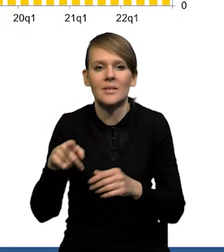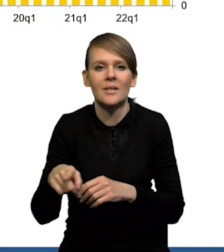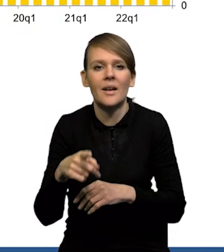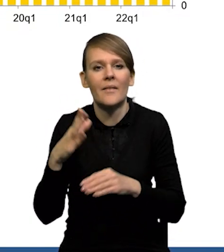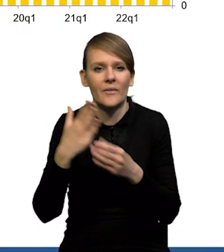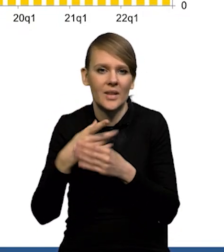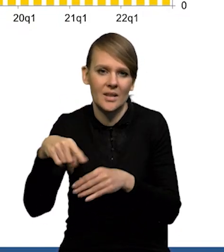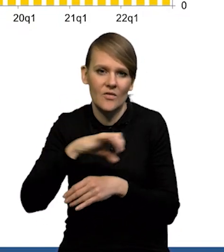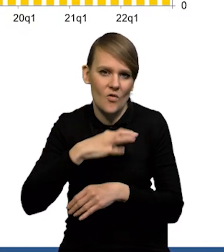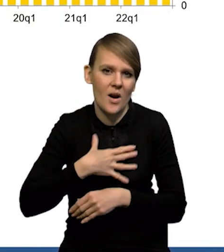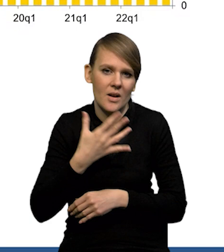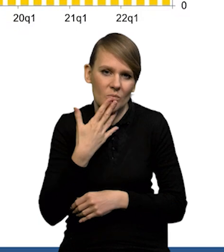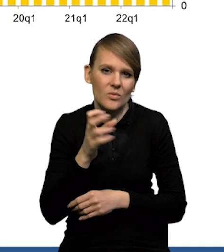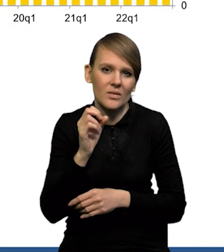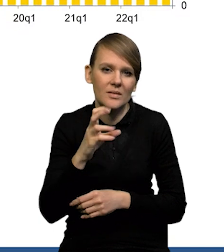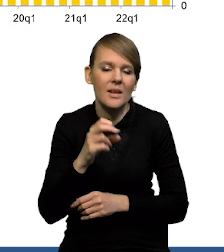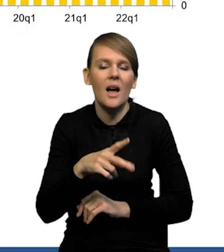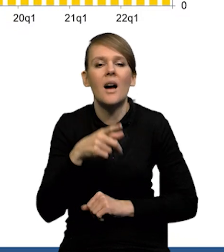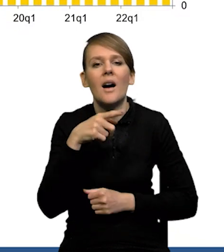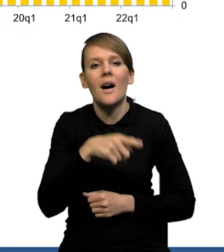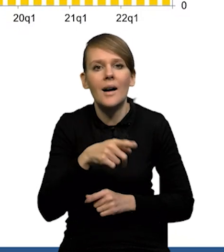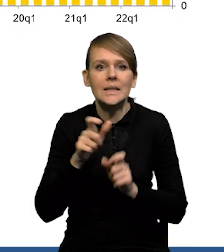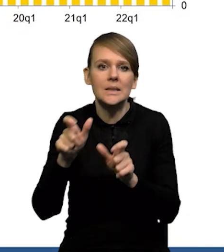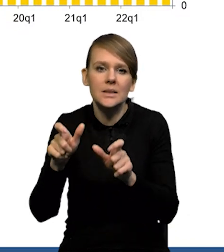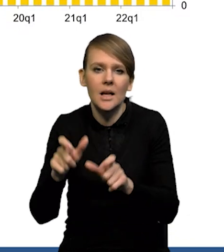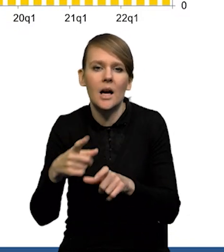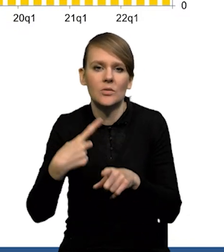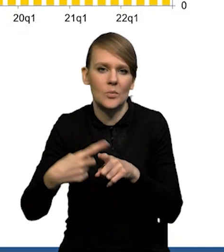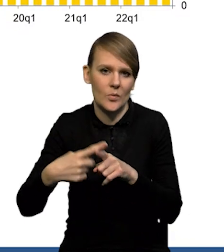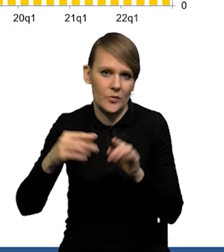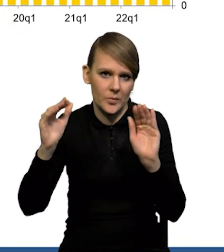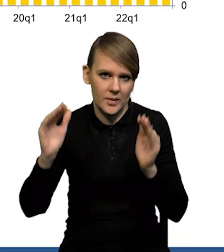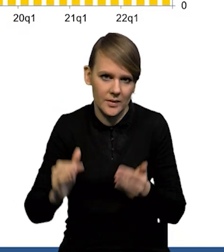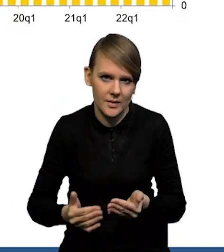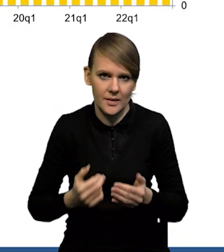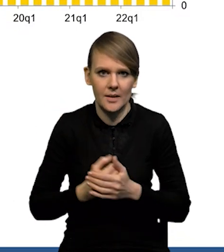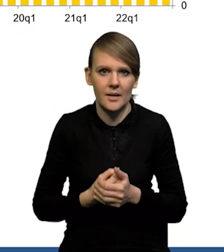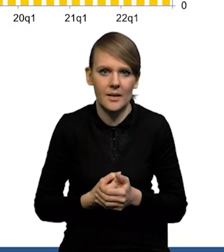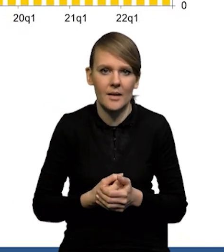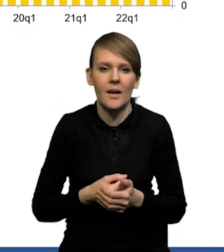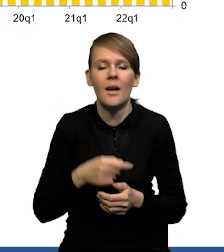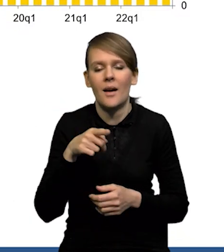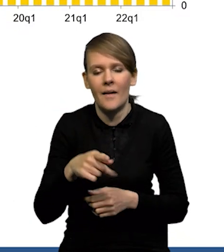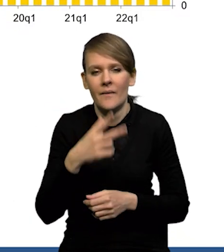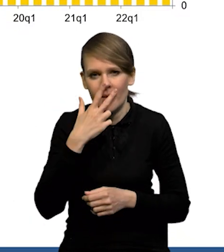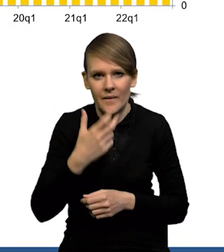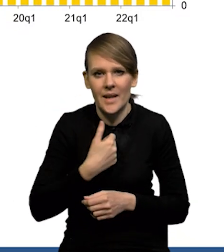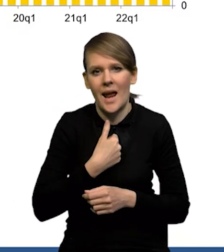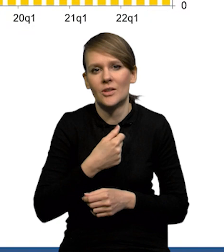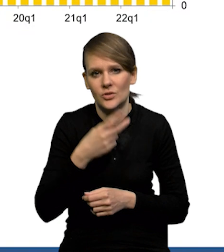wskazania przedsiębiorców, że ta presja stopniowo się obniża. To obniżenie nie jest jakieś spektakularne, ale widać wyraźnie, że trochę się obniża.